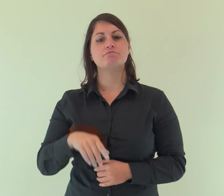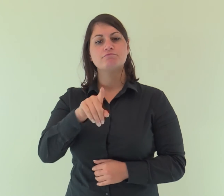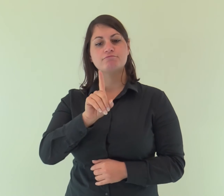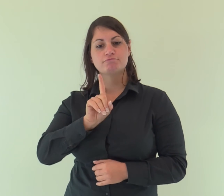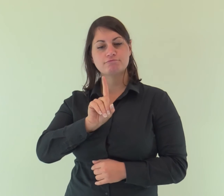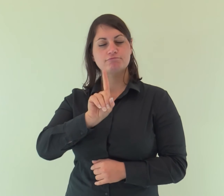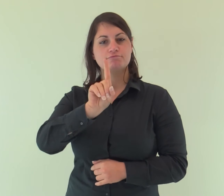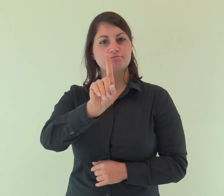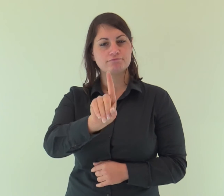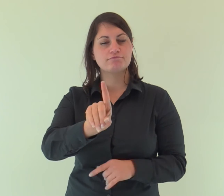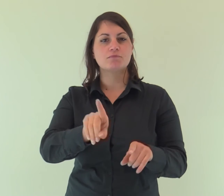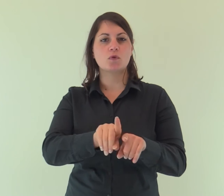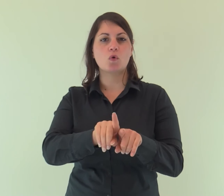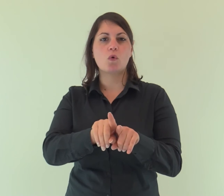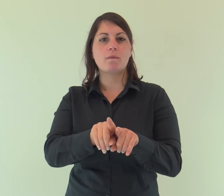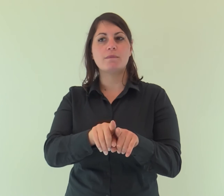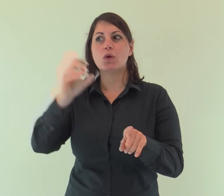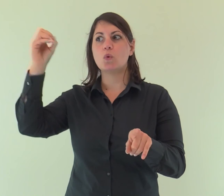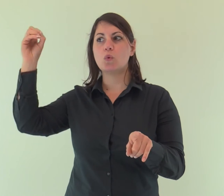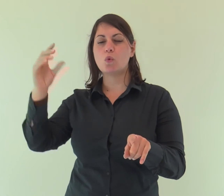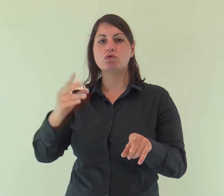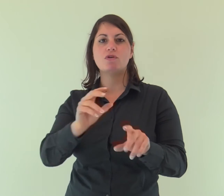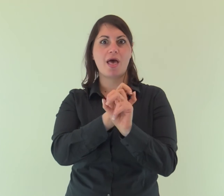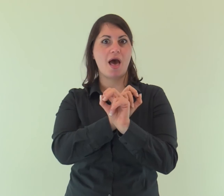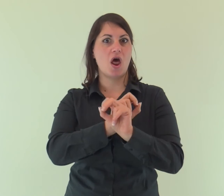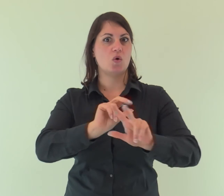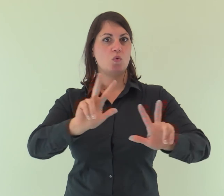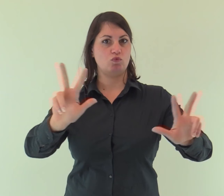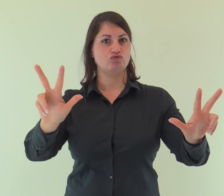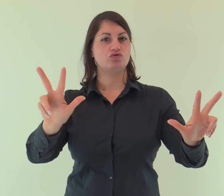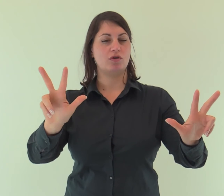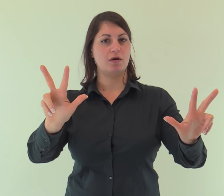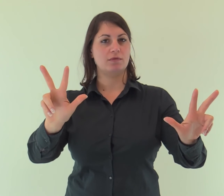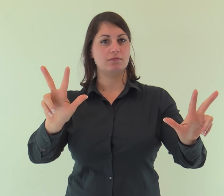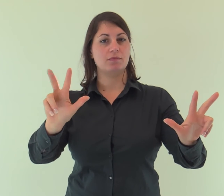Egli venne come testimone per dare testimonianza alla luce,